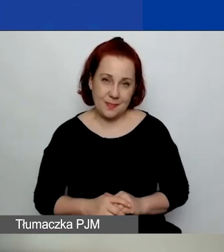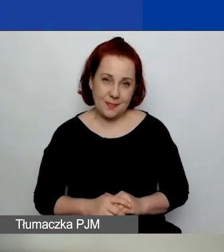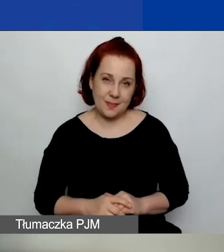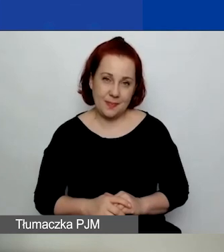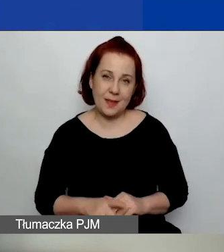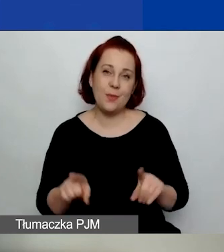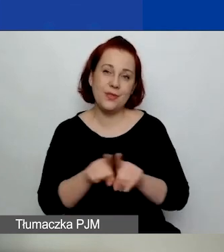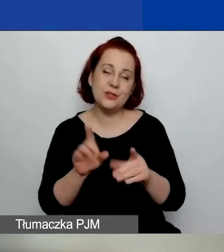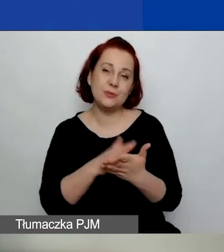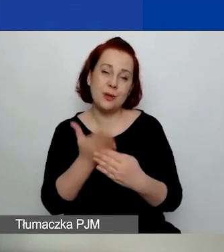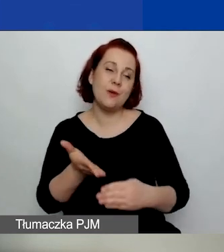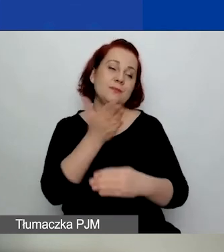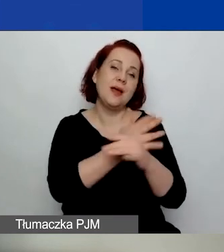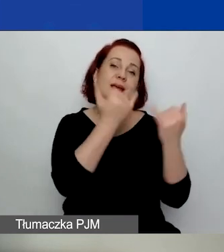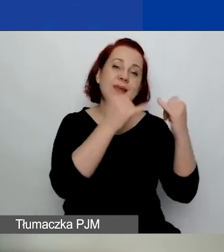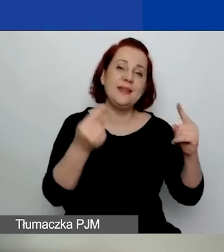które wpływają na przyznanie grantu.